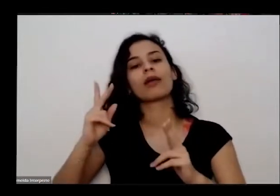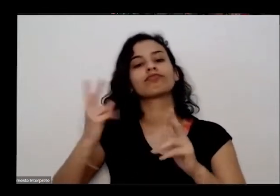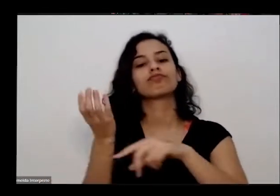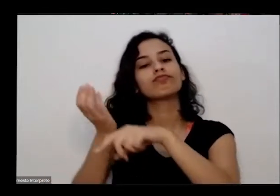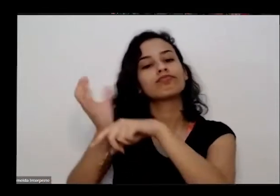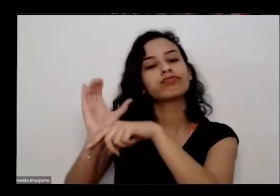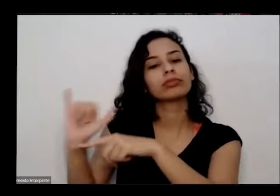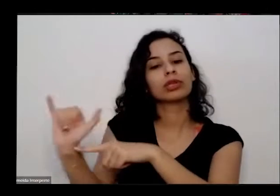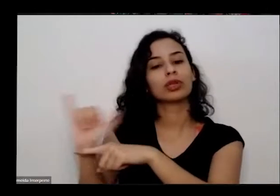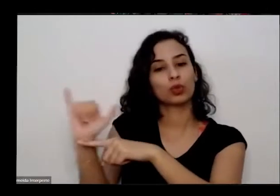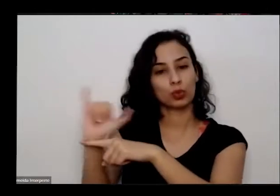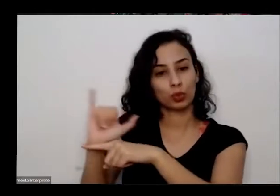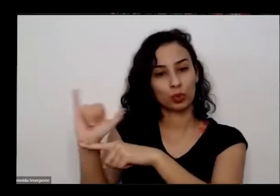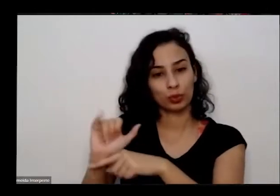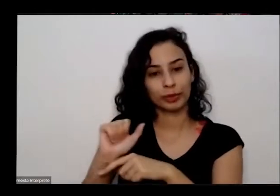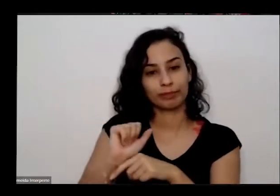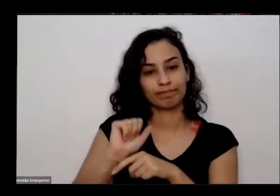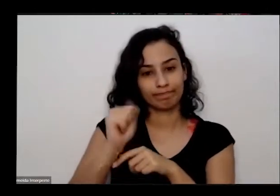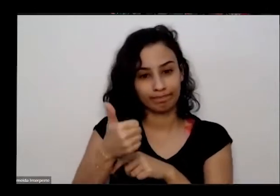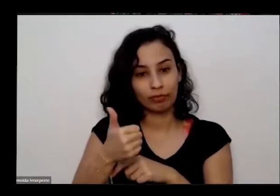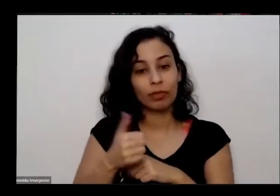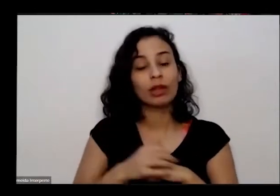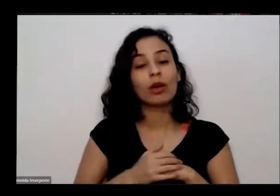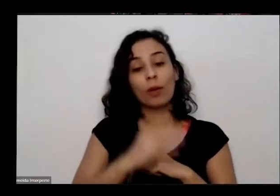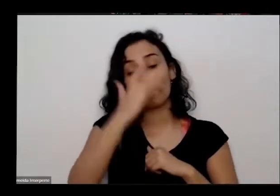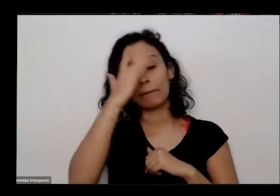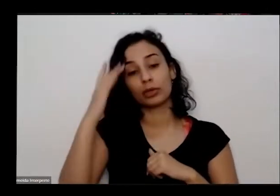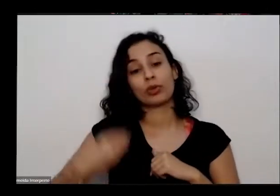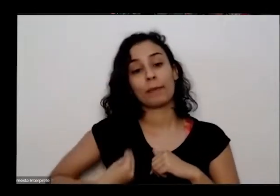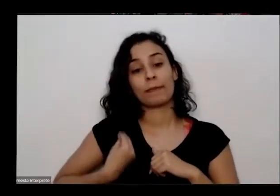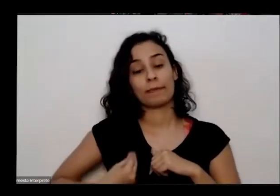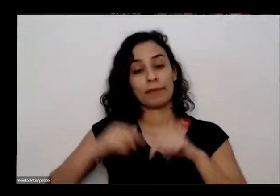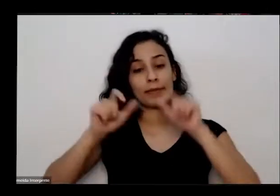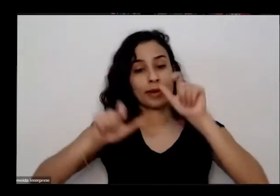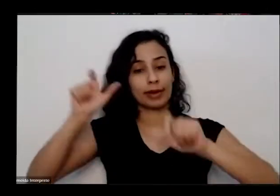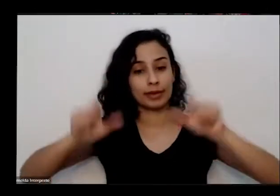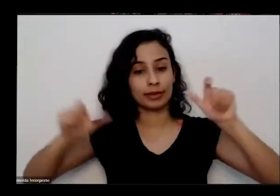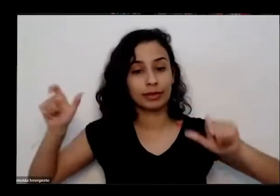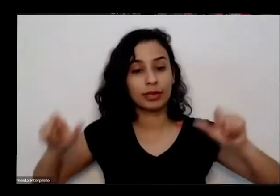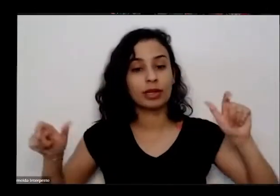Então as pessoas que estão aqui presentes a gente falou antes né que assinaram o zíper